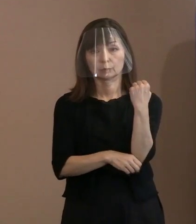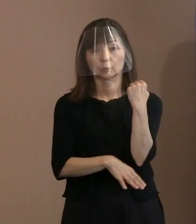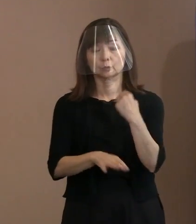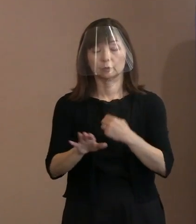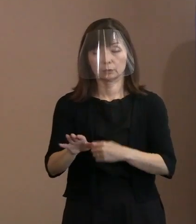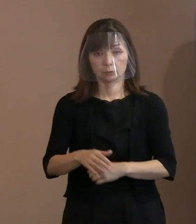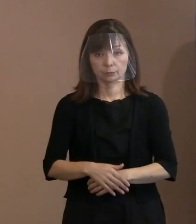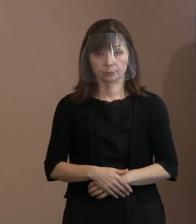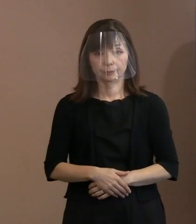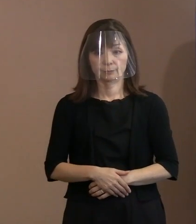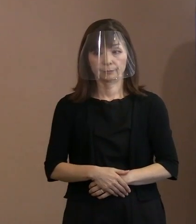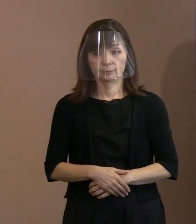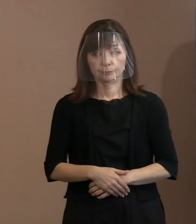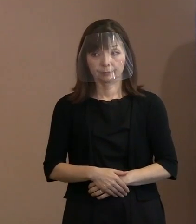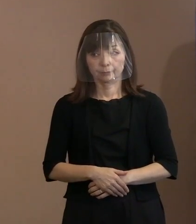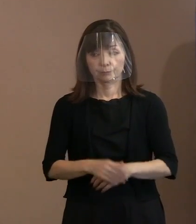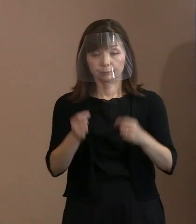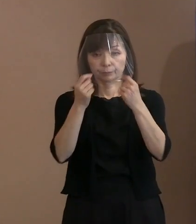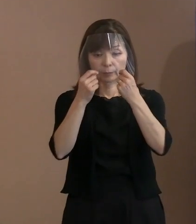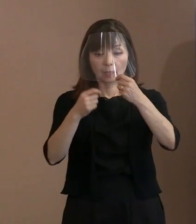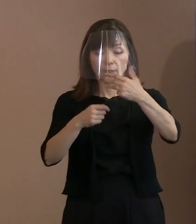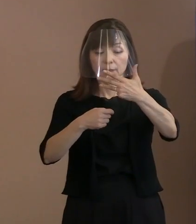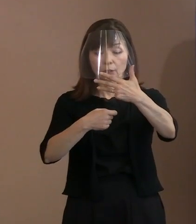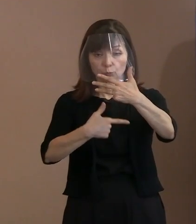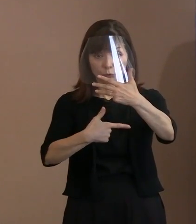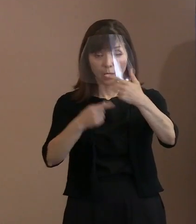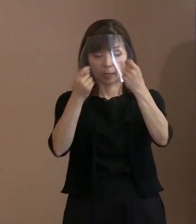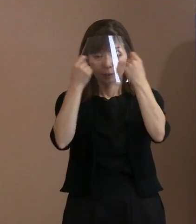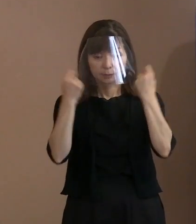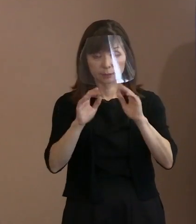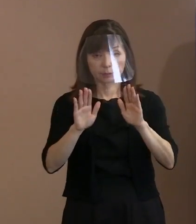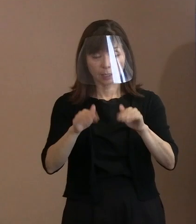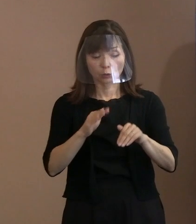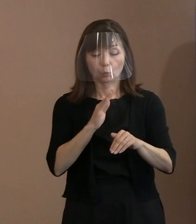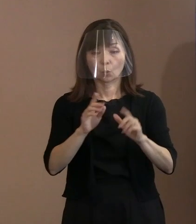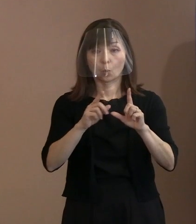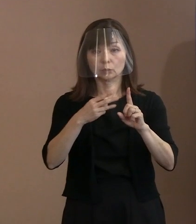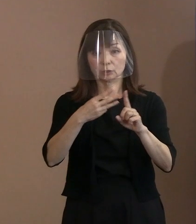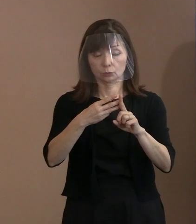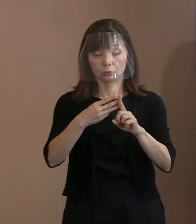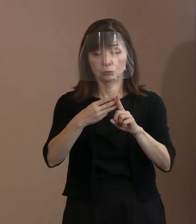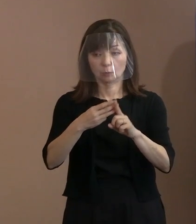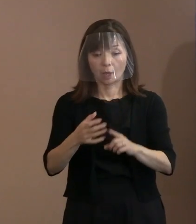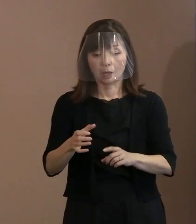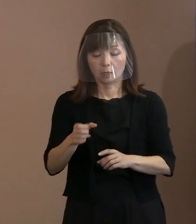(記者)式典当日には､核保有国ですとか､ 核の抑止力に依存する国､